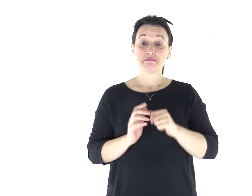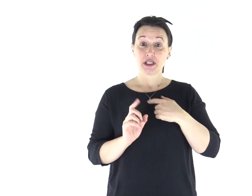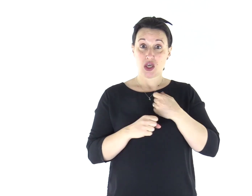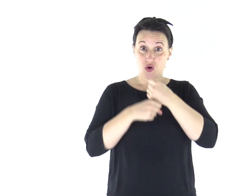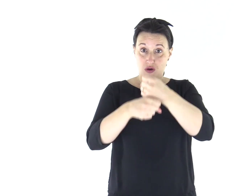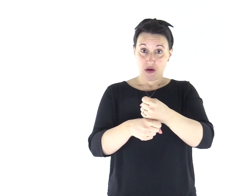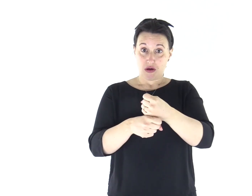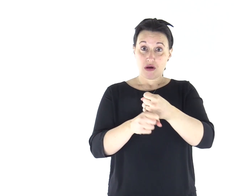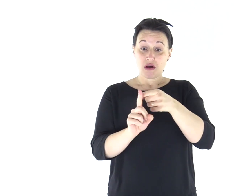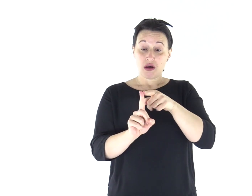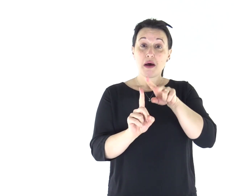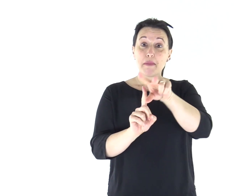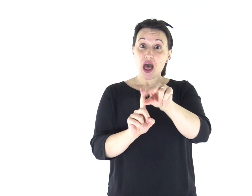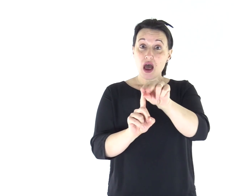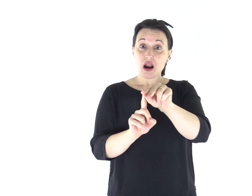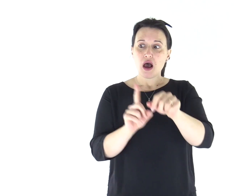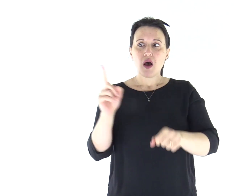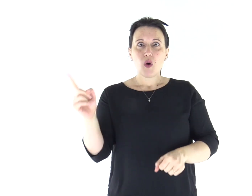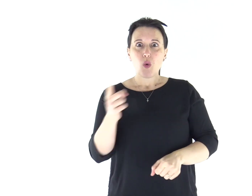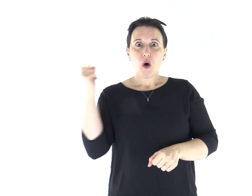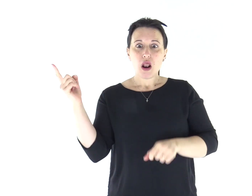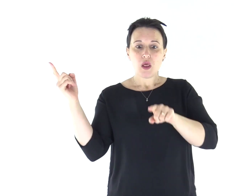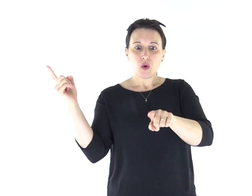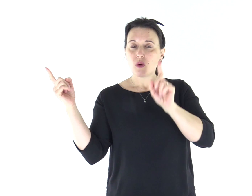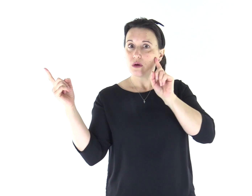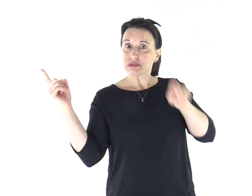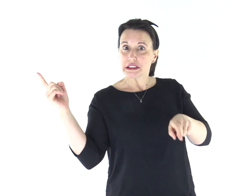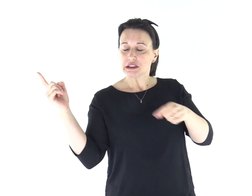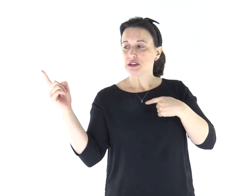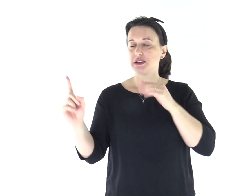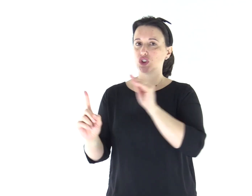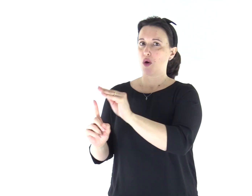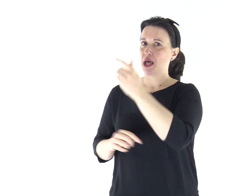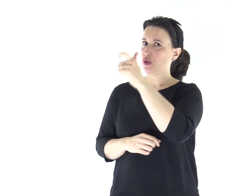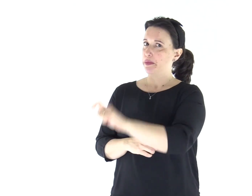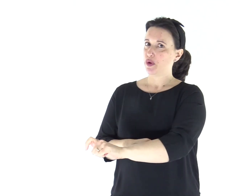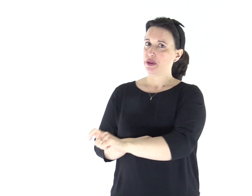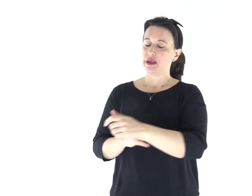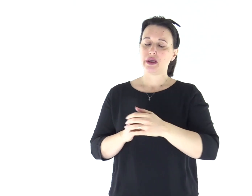Se qualcuno non ascolterà le parole che egli dirà in mio nome, io gliene domanderò conto.